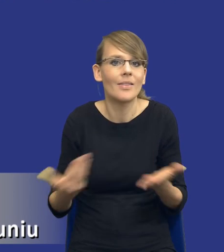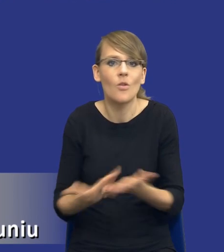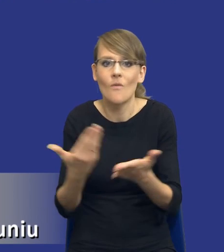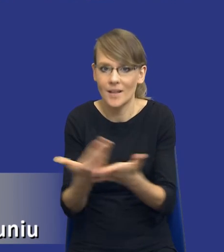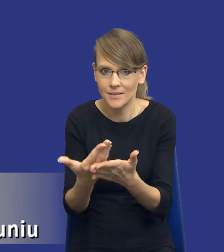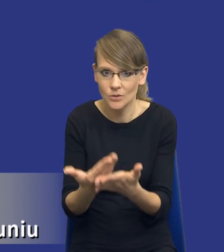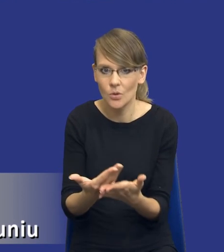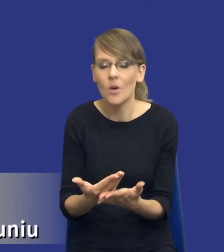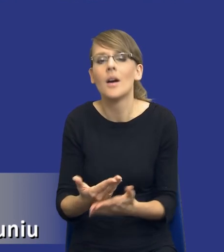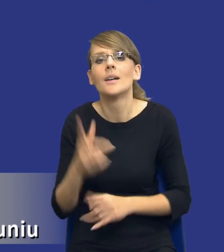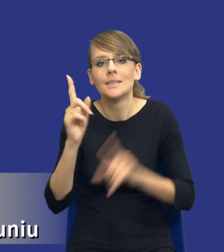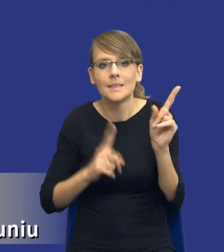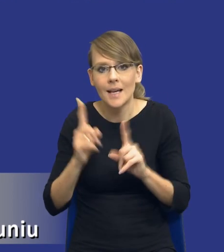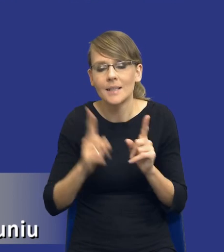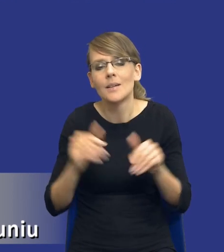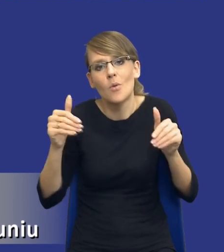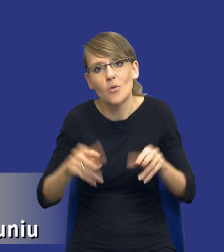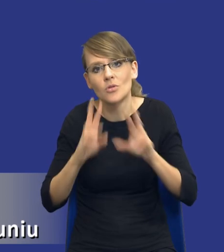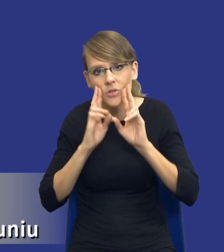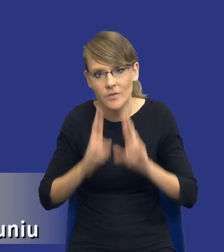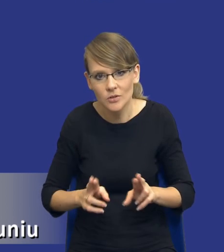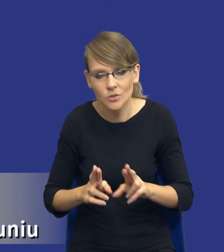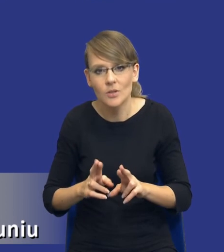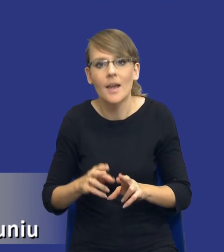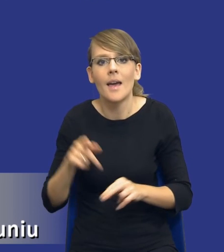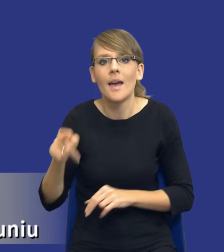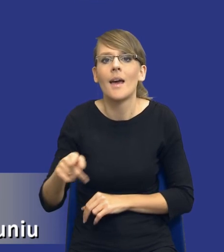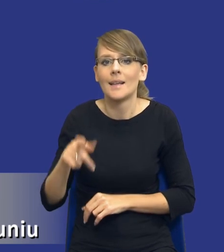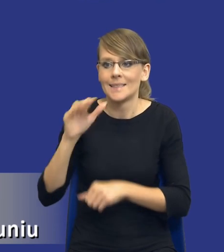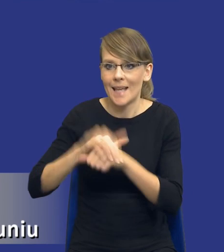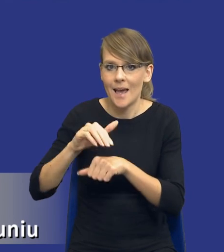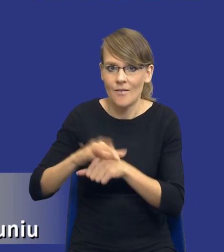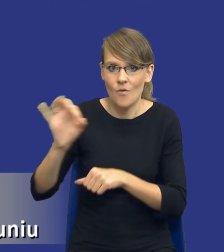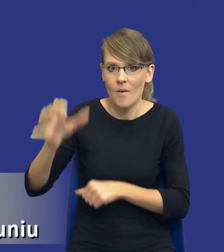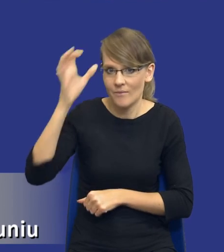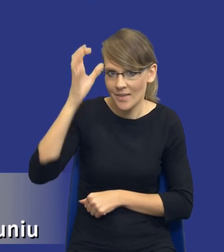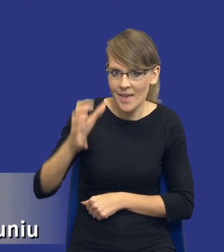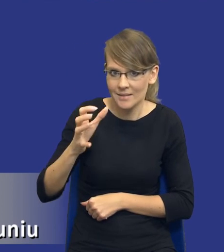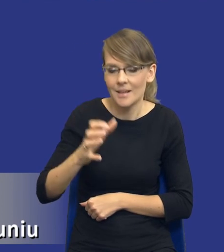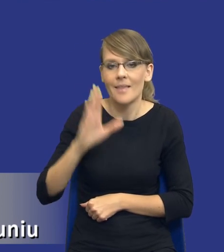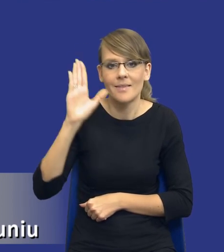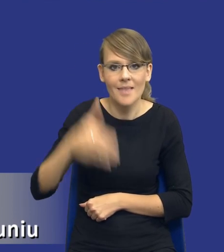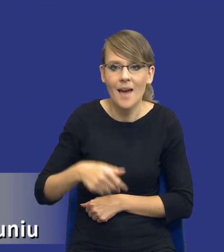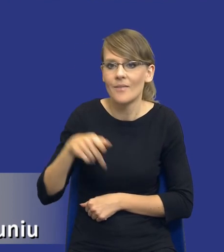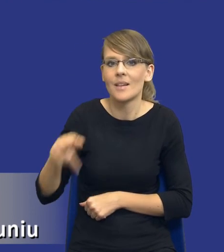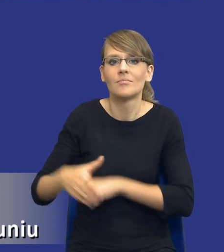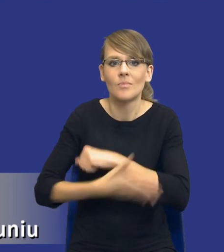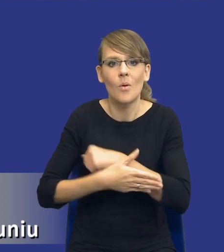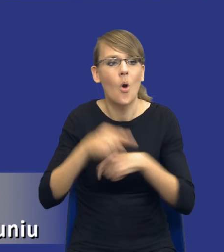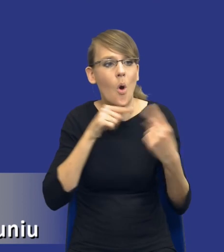W niektórych przypadkach może być rzeczywiście tak, że wiedza zamawiającego, nawet ta wiedza wynikająca z konsultacji z rynkiem, może być za mała.